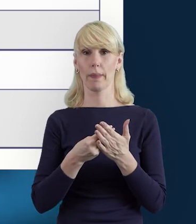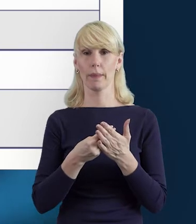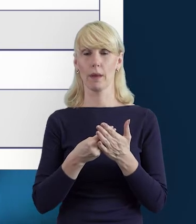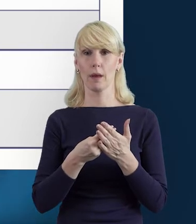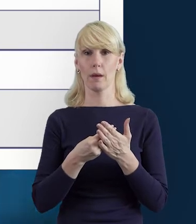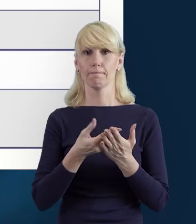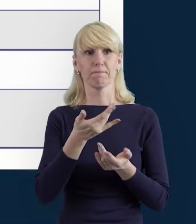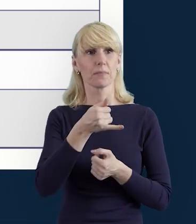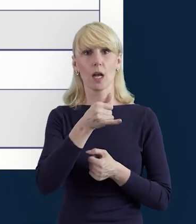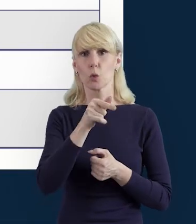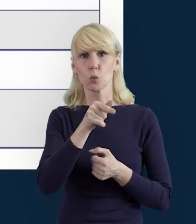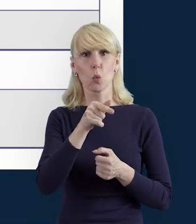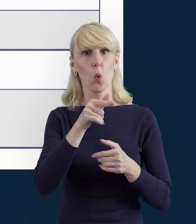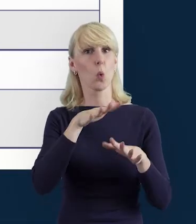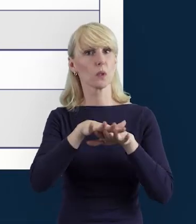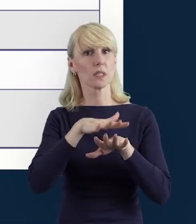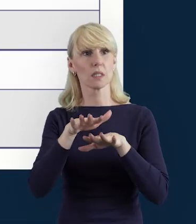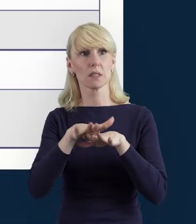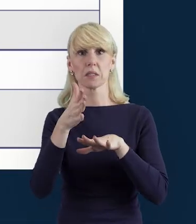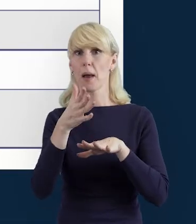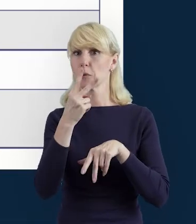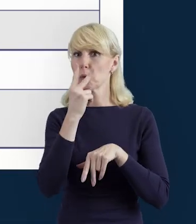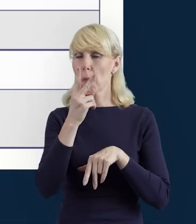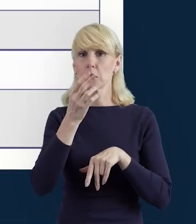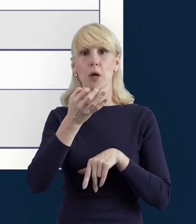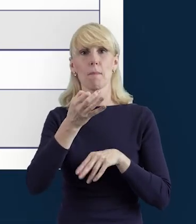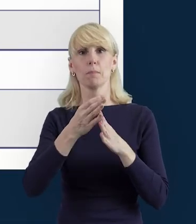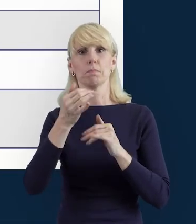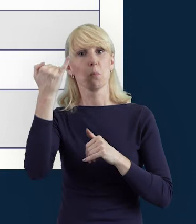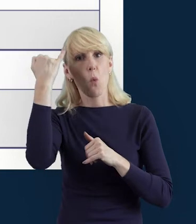system wykrył jakieś nieprawidłowości, wyświetli nam się lista błędów.